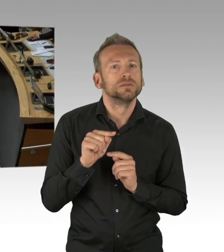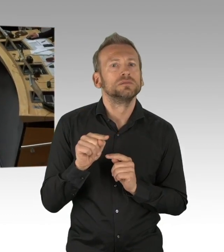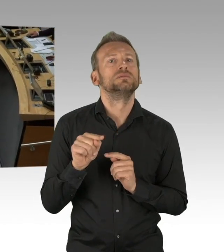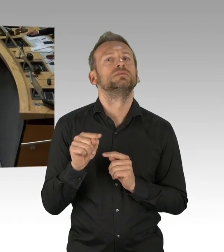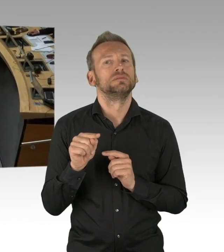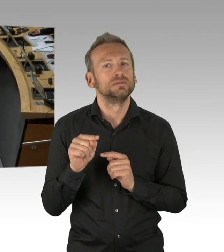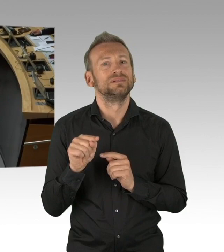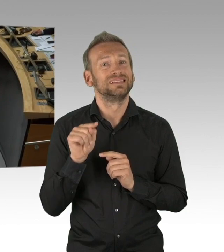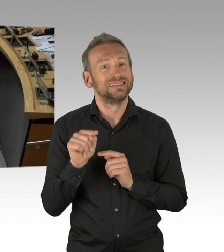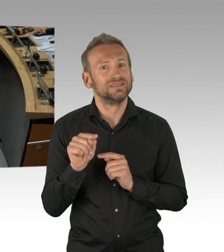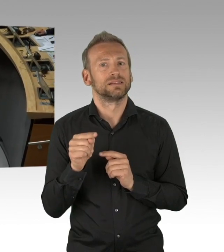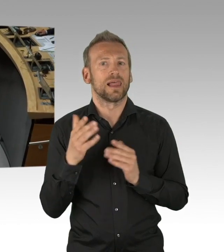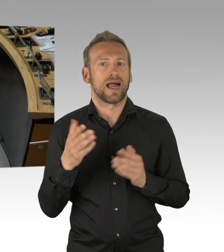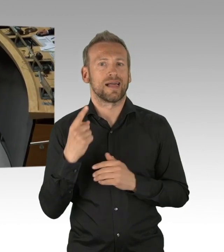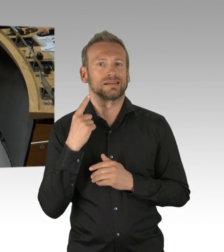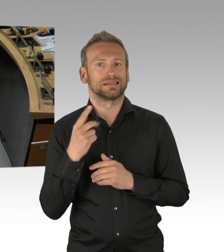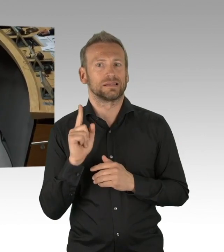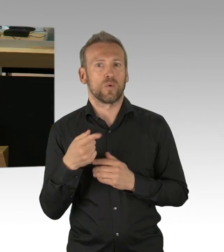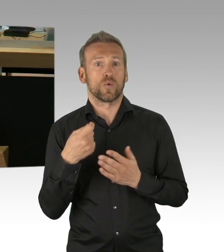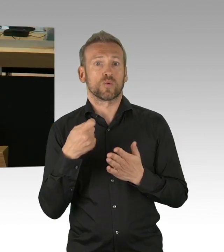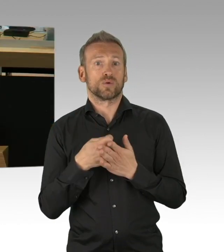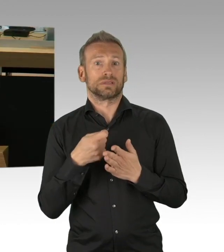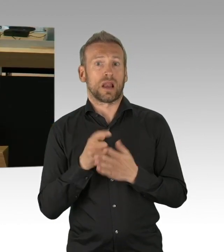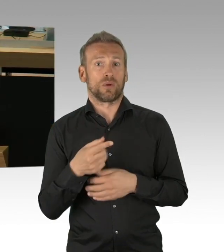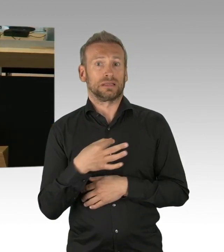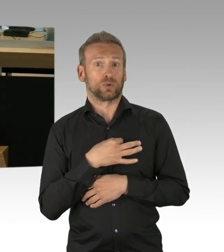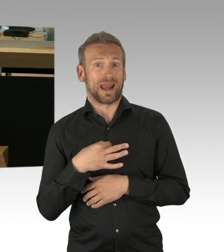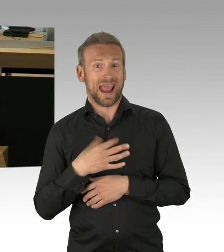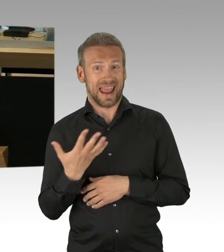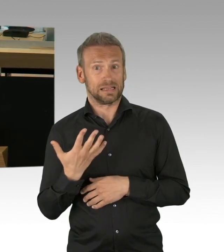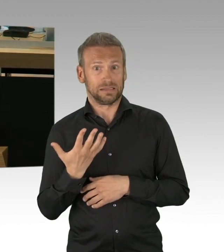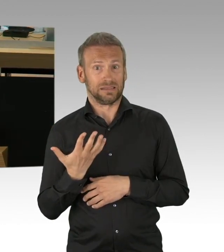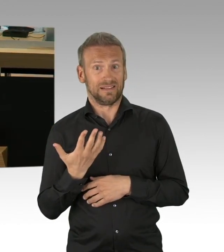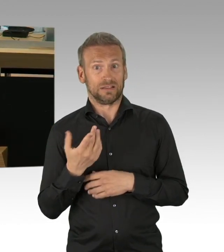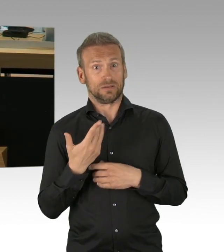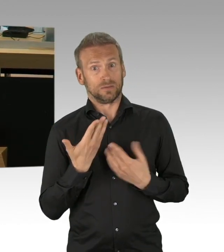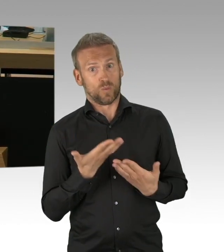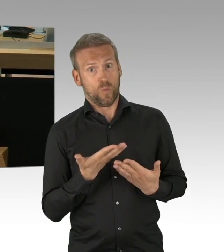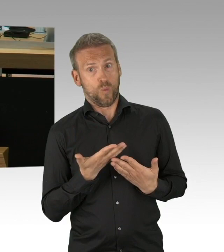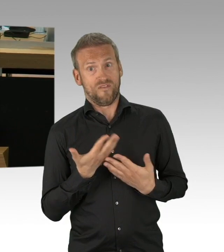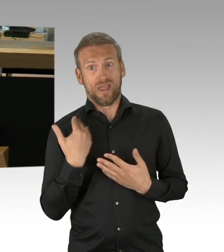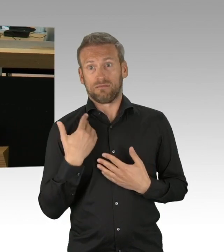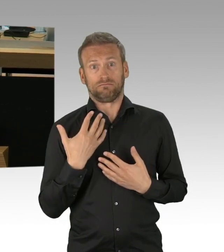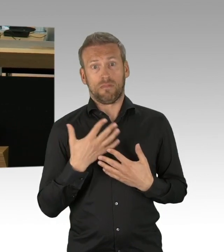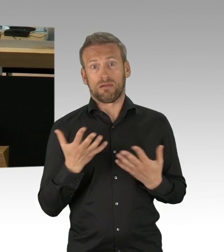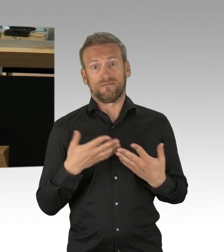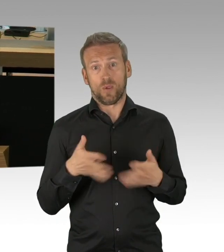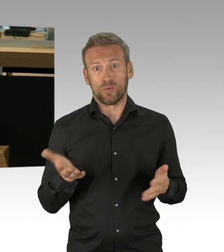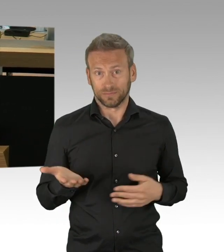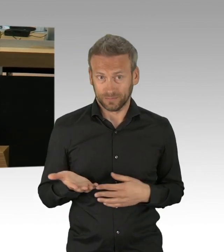(Rednerwechsel) Herr Präsident, liebe Abgeordnetenkollegen, liebe Berliner, als wir alle am Anfang standen